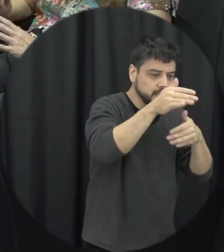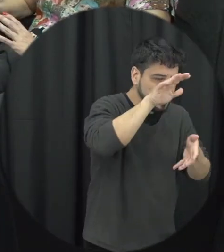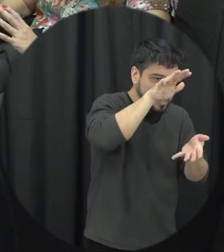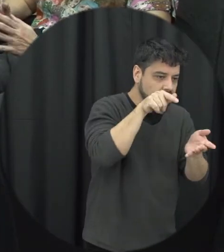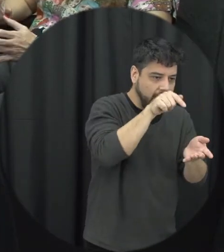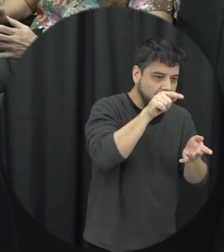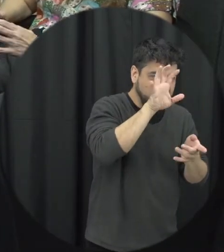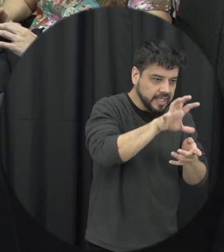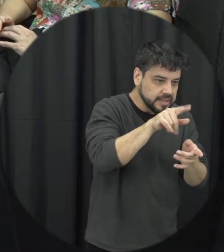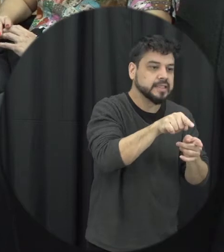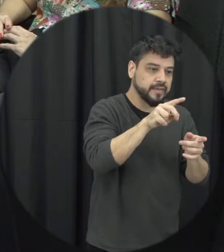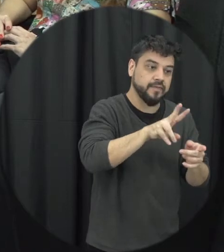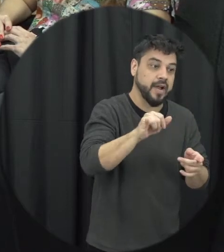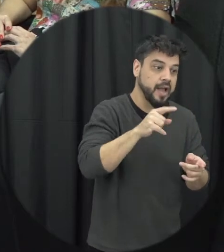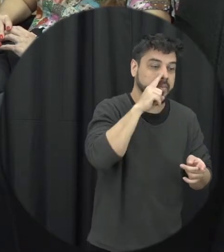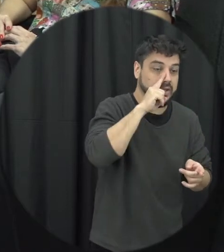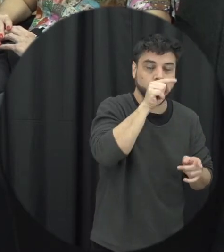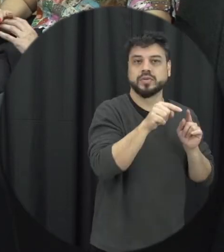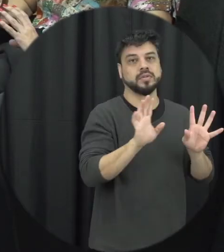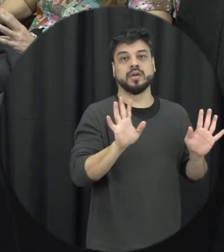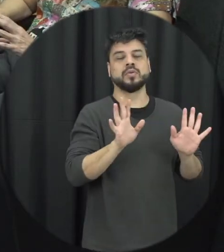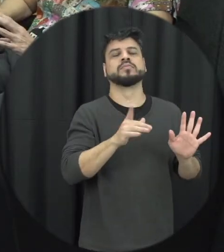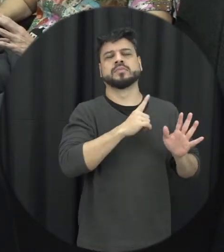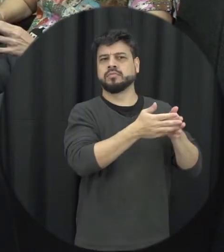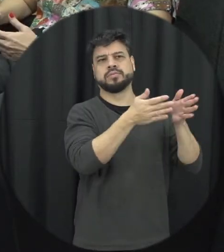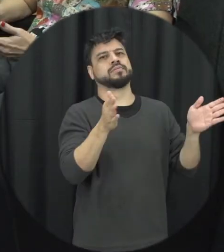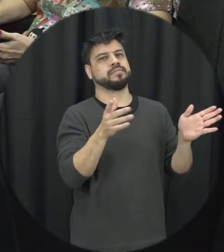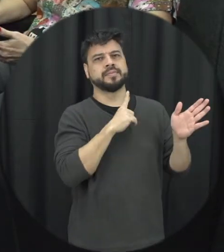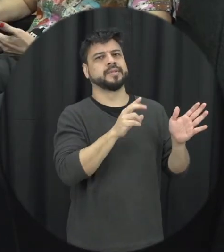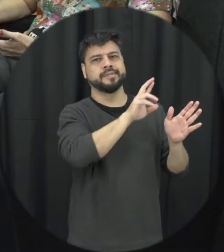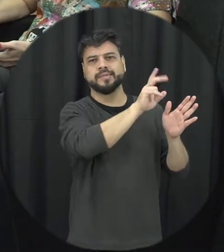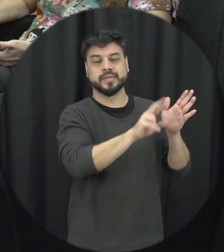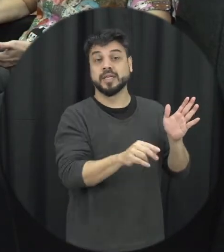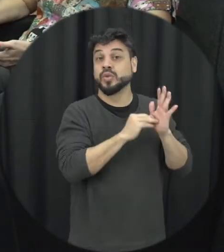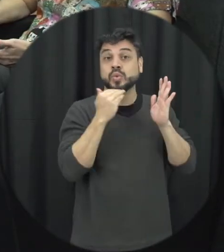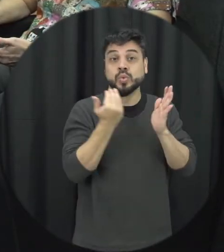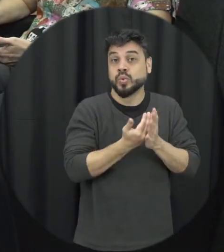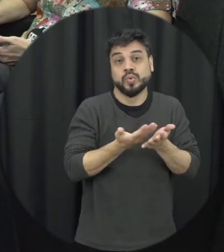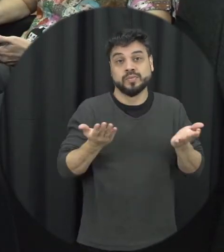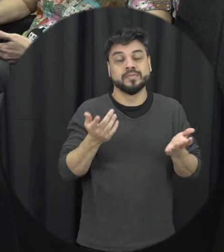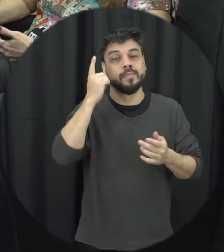enquadrando dentro desses perfis é melhor pensar que estamos infelizmente né dentro de uma cultura